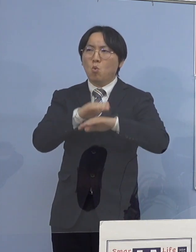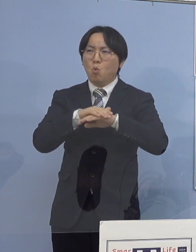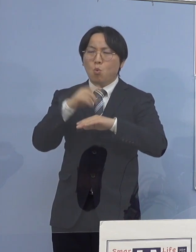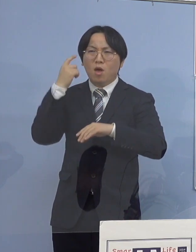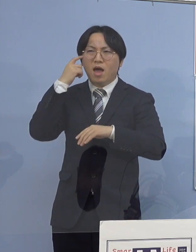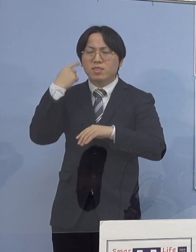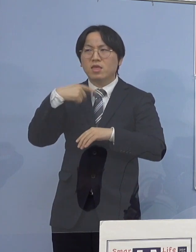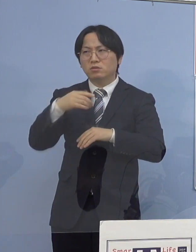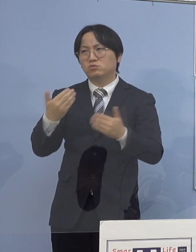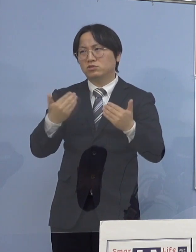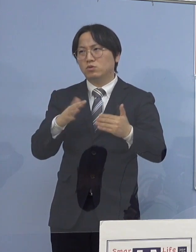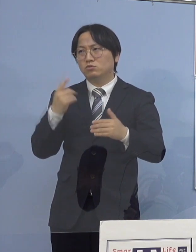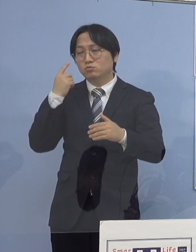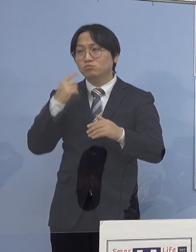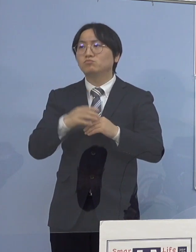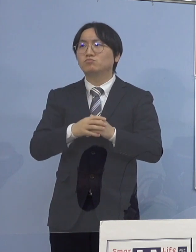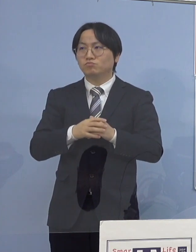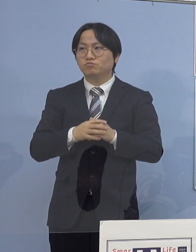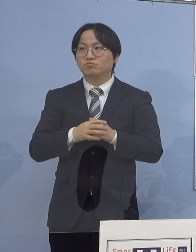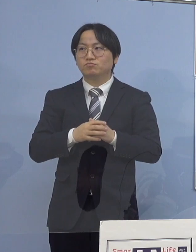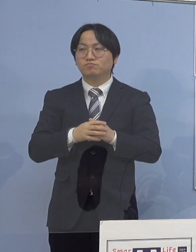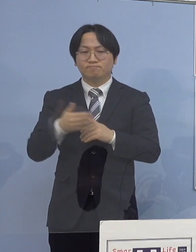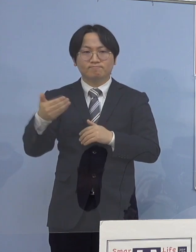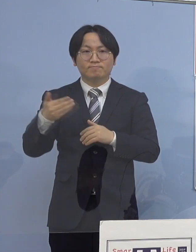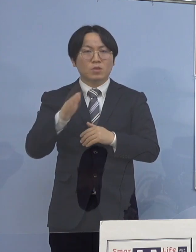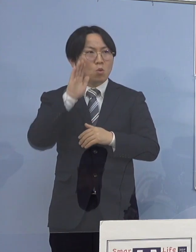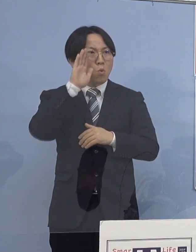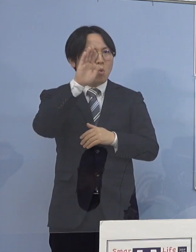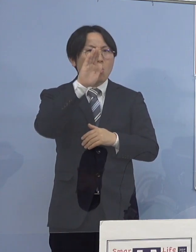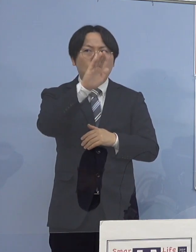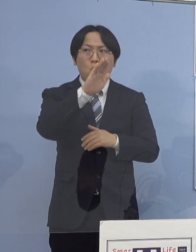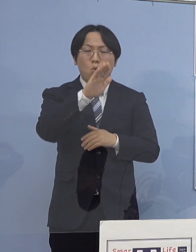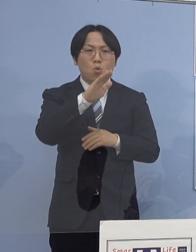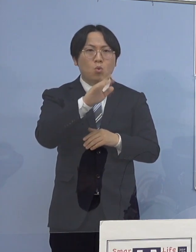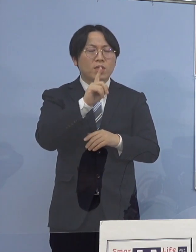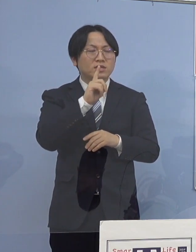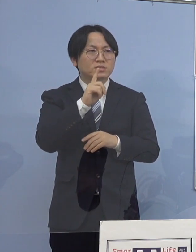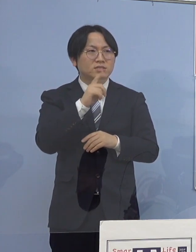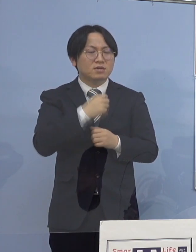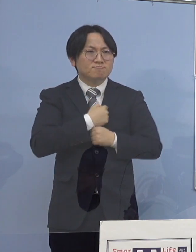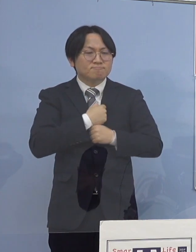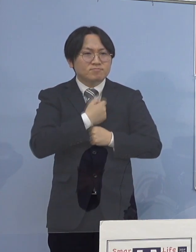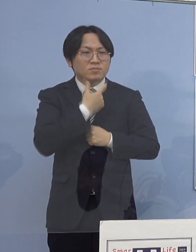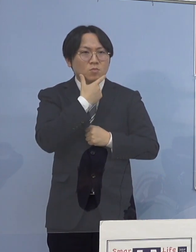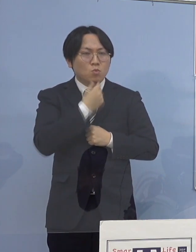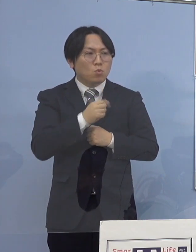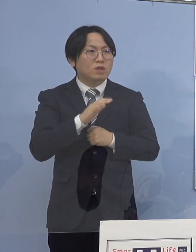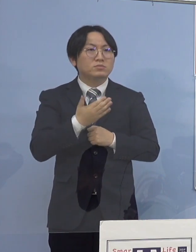（徳島新聞社） 今後ですね、危惧するポイントを教えて下さい （知事） やはり家庭内感染をいかに防いでいくのか